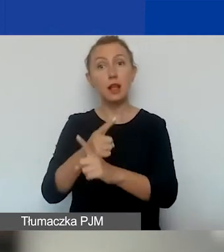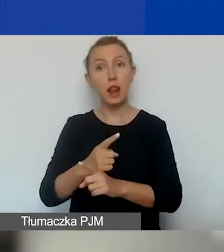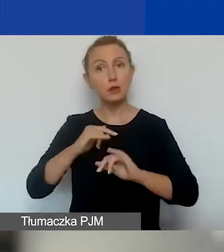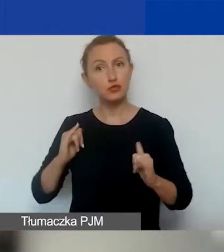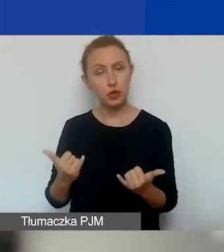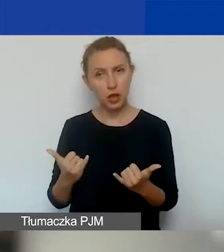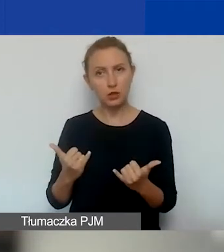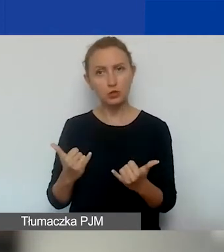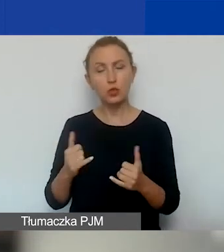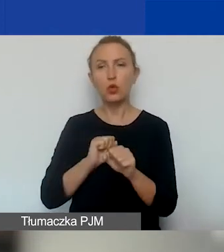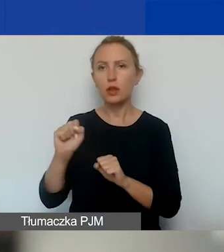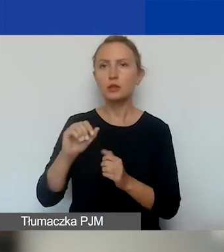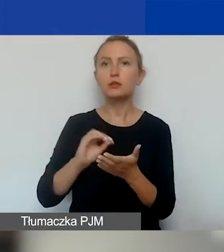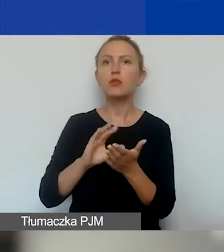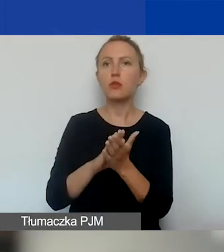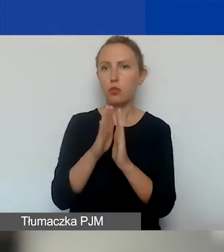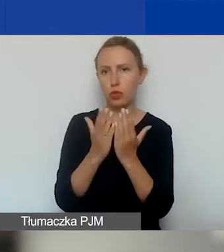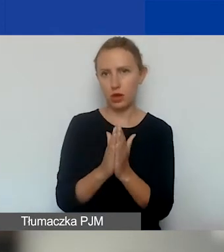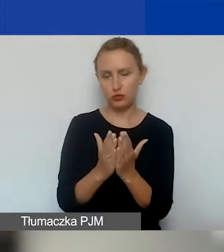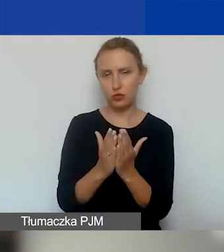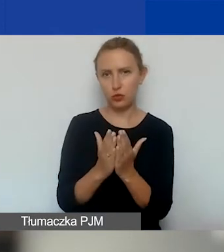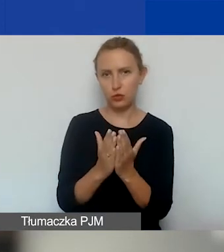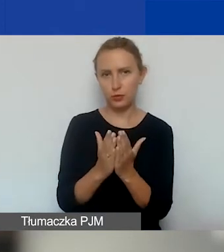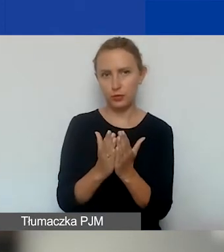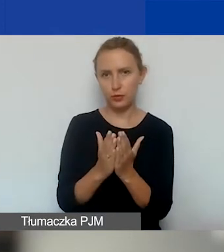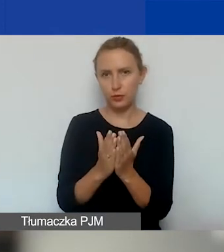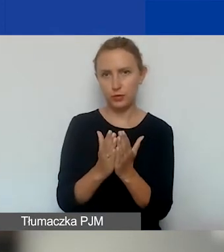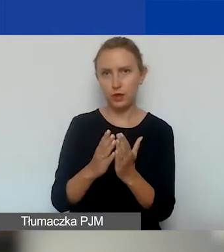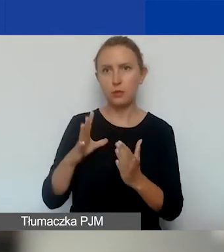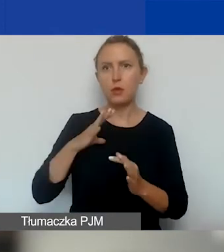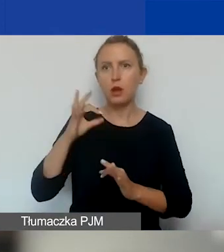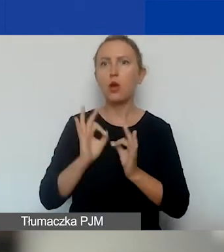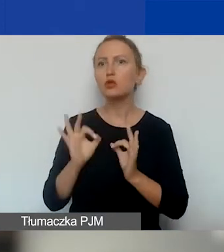znajduje się w podręczniku. My żeśmy uszczegółowili niektóre z tych punktów